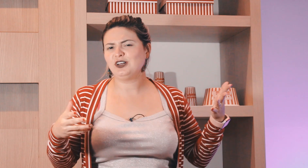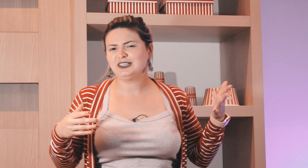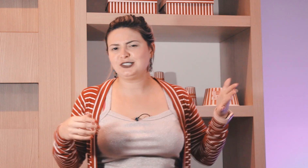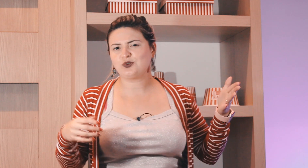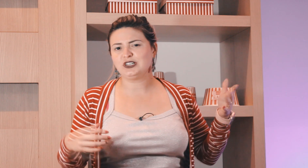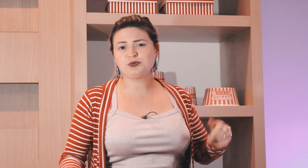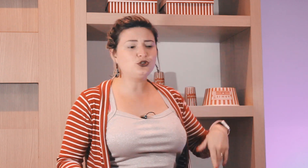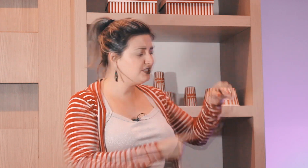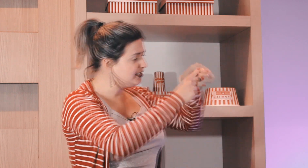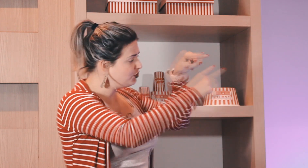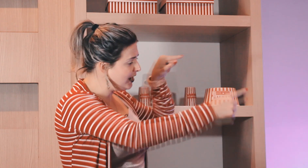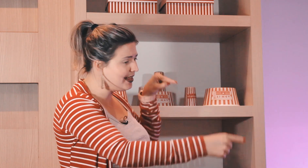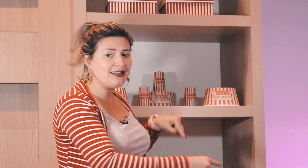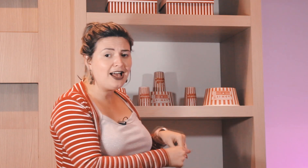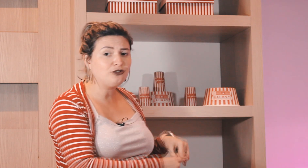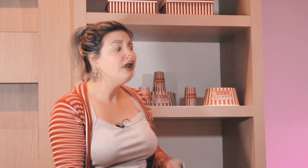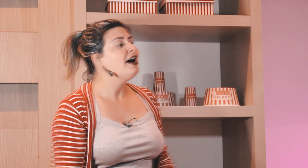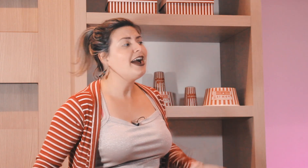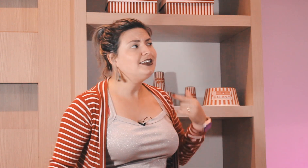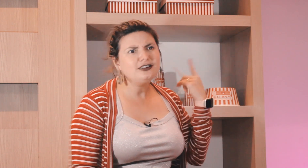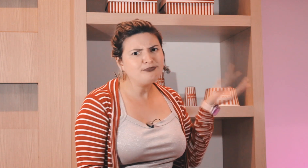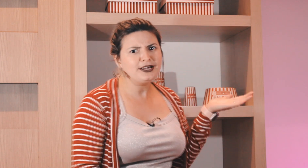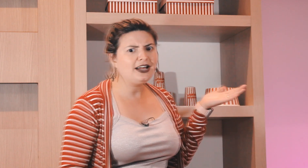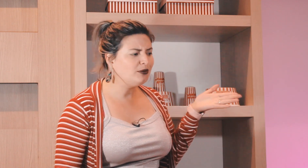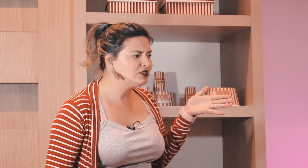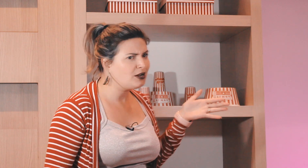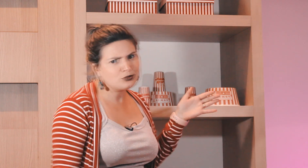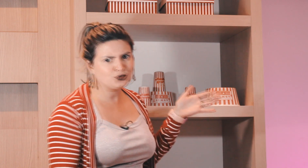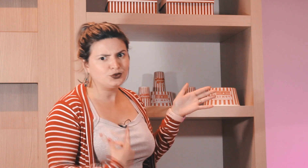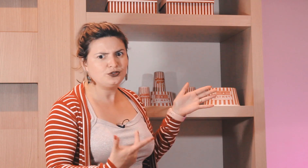ensinavam lá nas escolas para os surdos, os professores tinham um calendário aí eles ia pegar e ia mostrar para